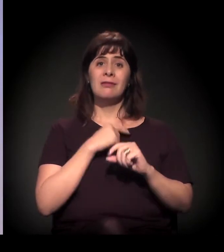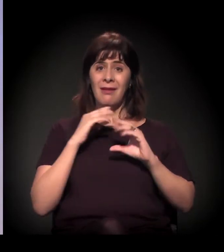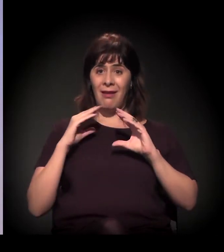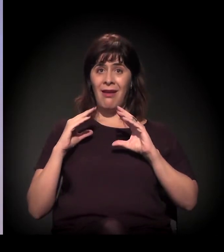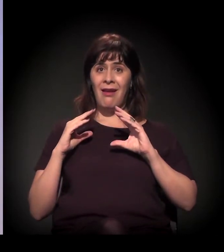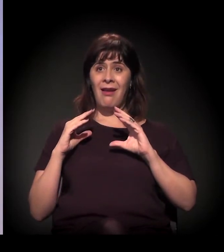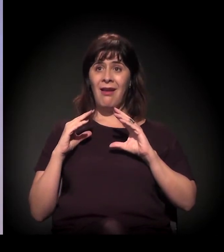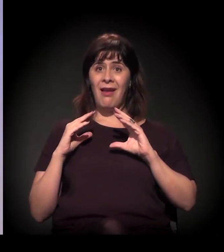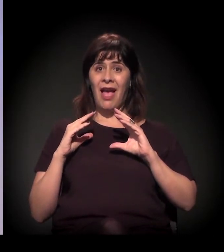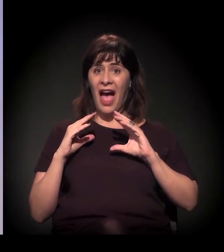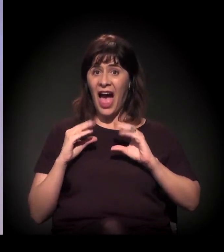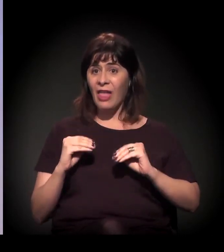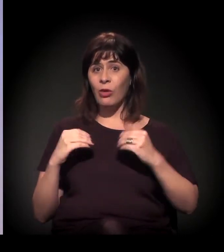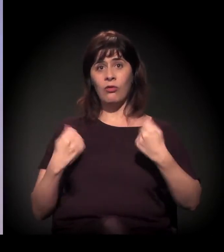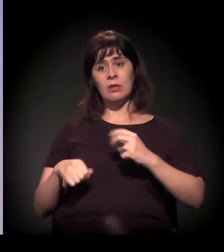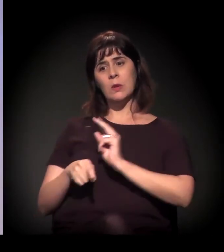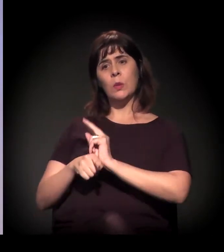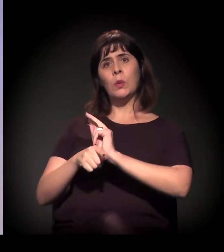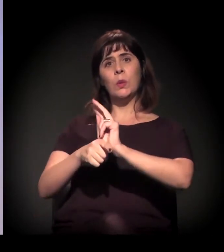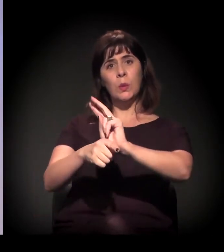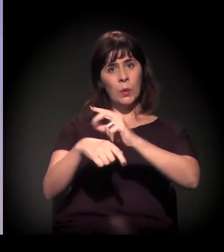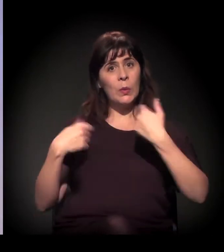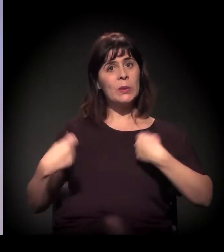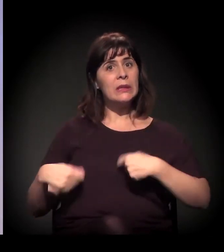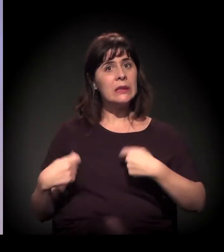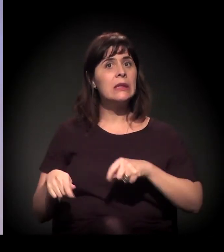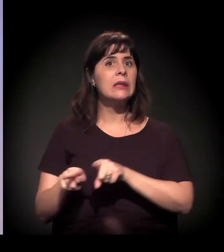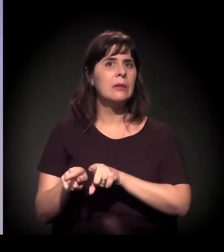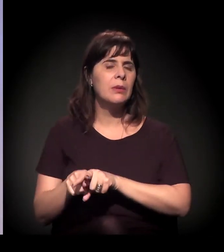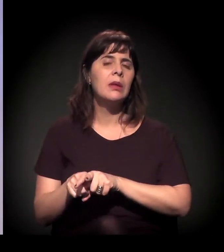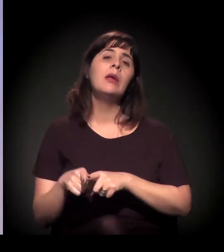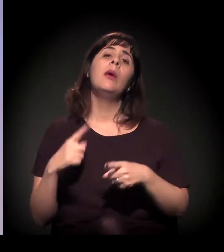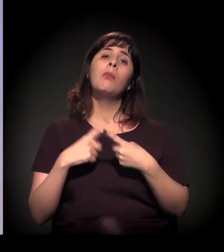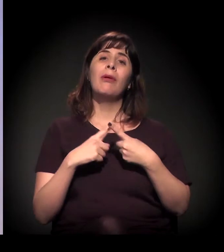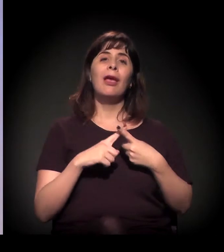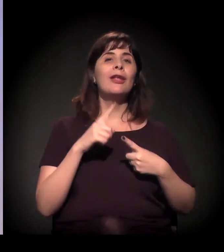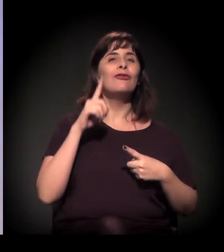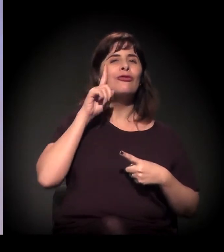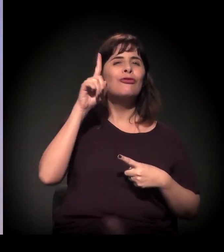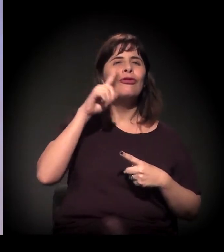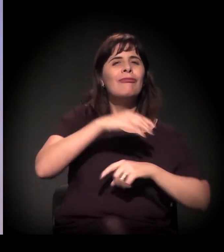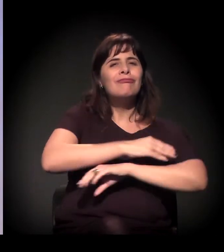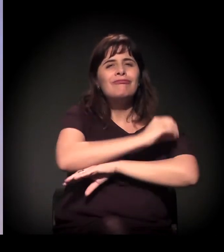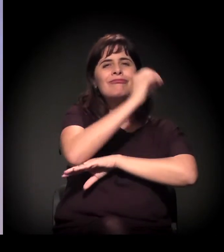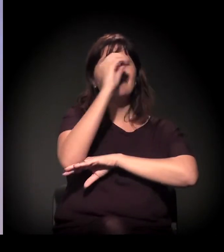até porque os trabalhadores dos serviços da saúde, da assistência social, estão lá durante o dia,